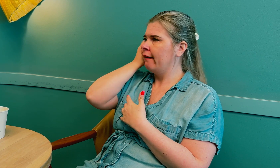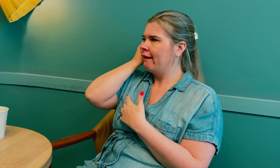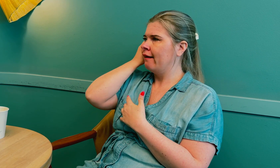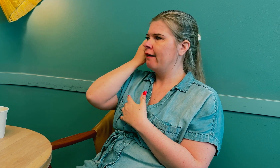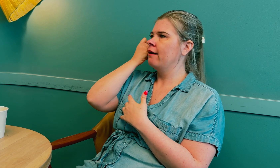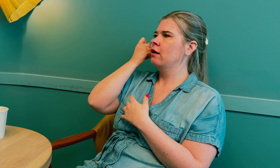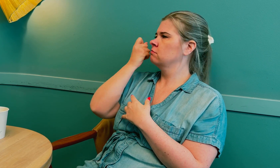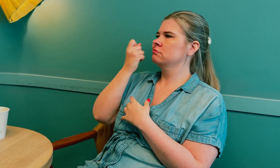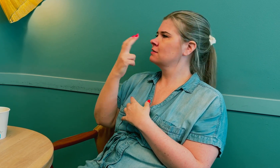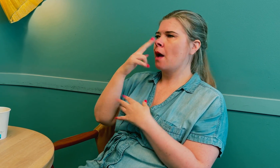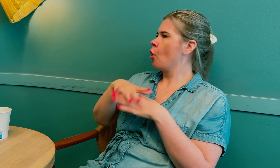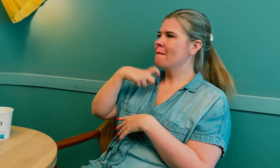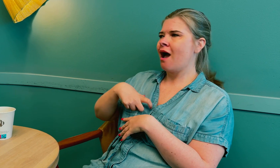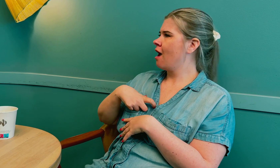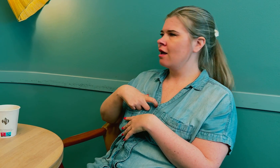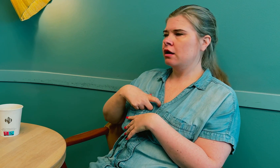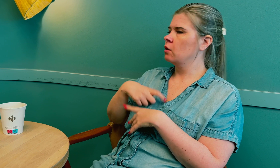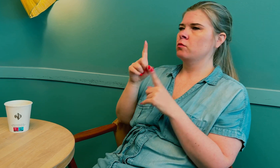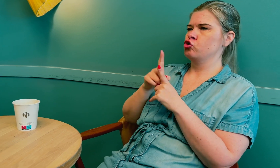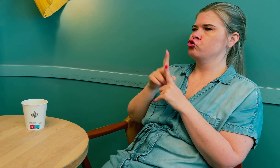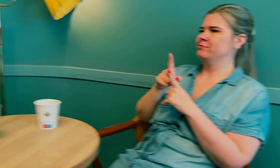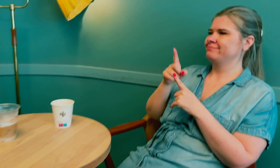hører på tolken, men ser ikke på meg.